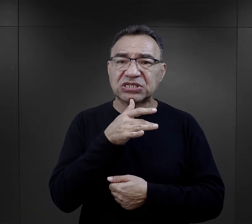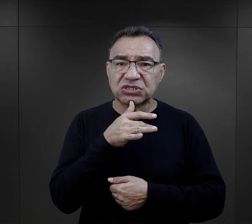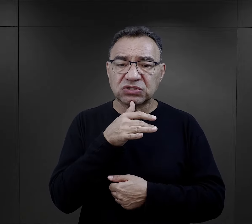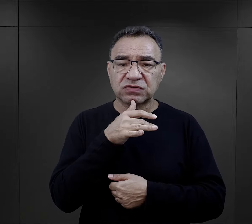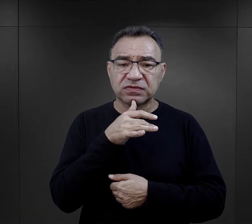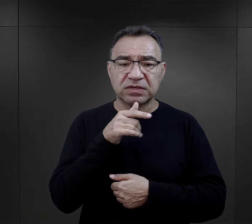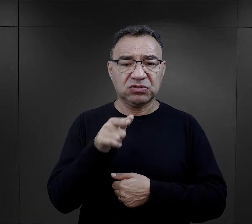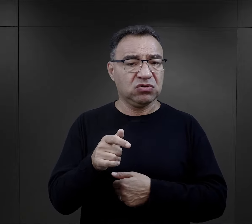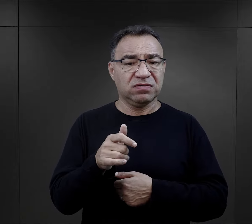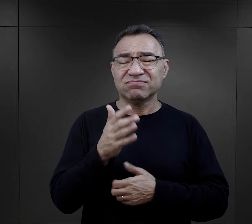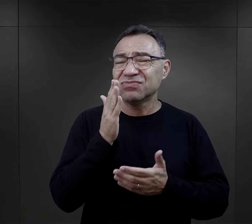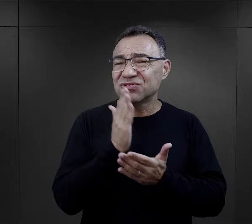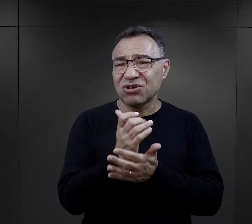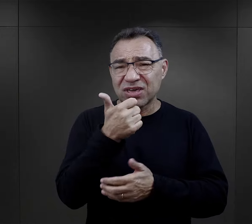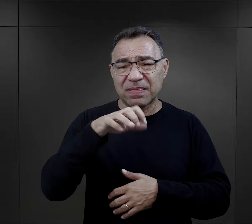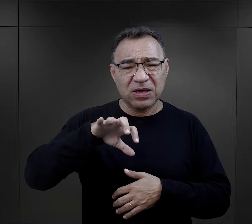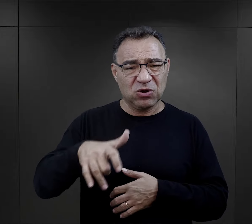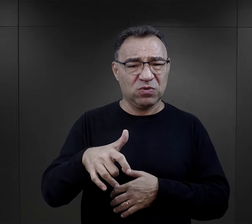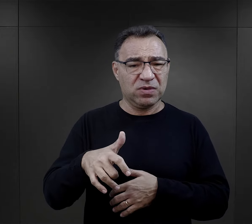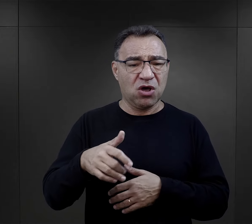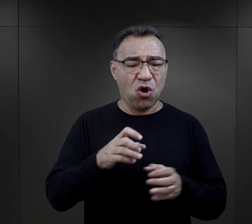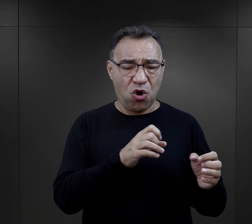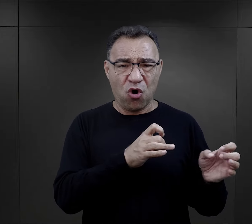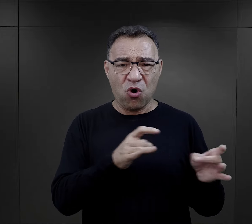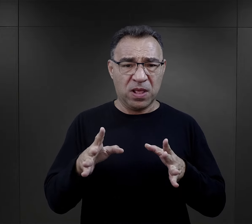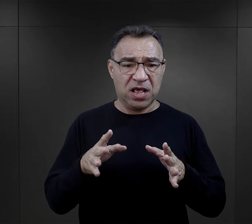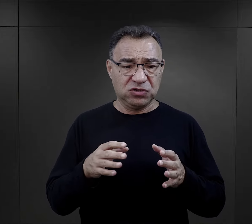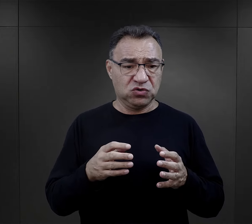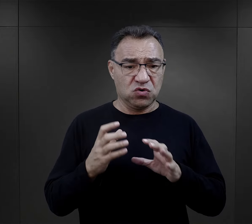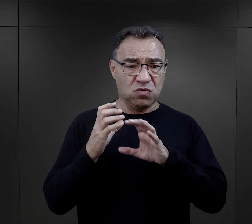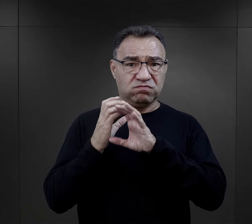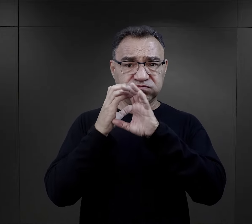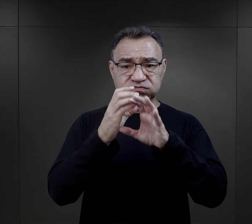Jest to bowiem jedyna grupa poddawana selekcjom na rampie, zaraz po przywiezieniu do obozu.